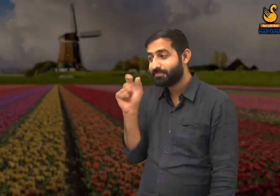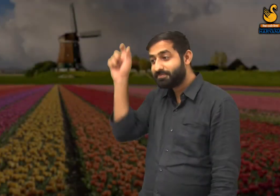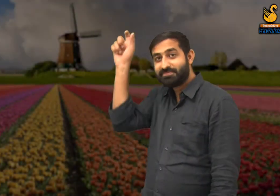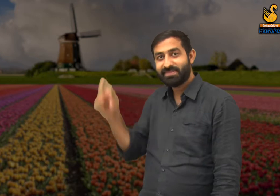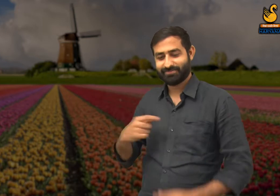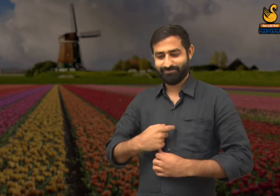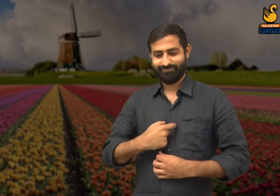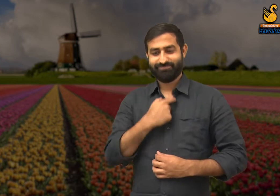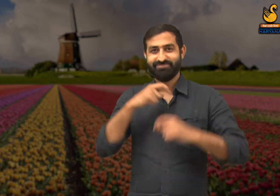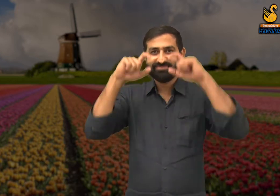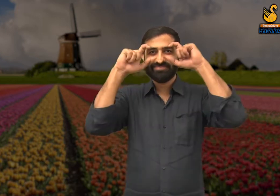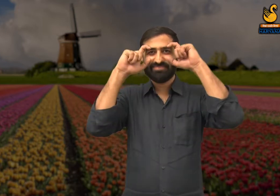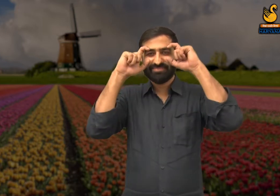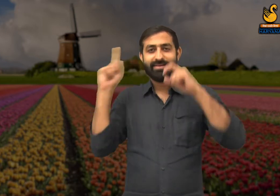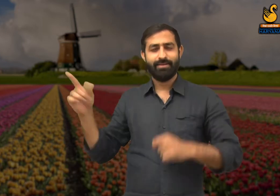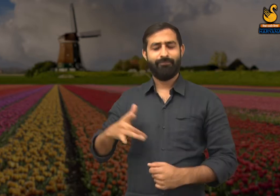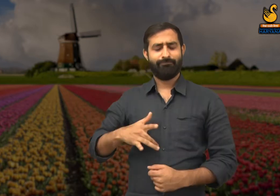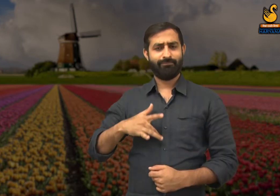बसंत ऋतु में कवि,